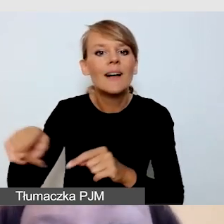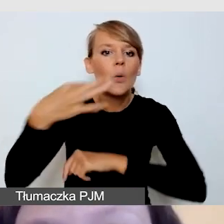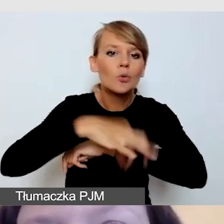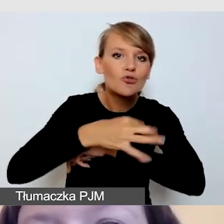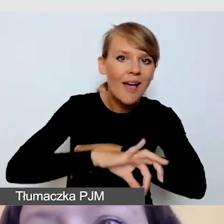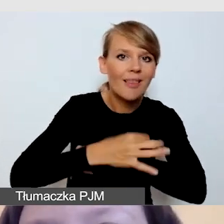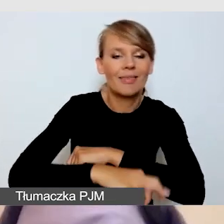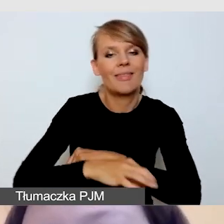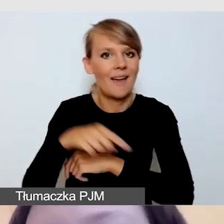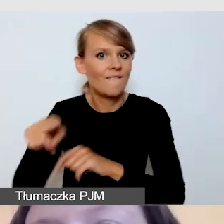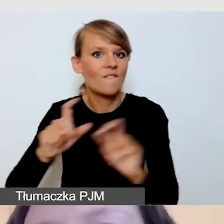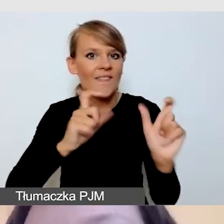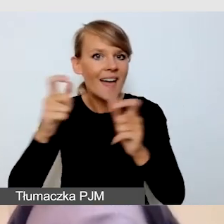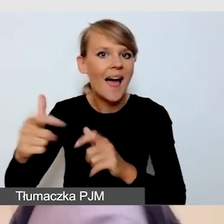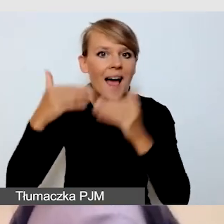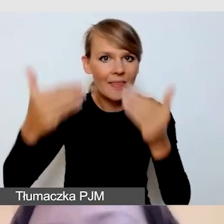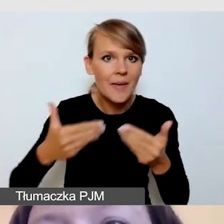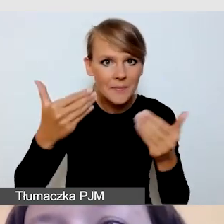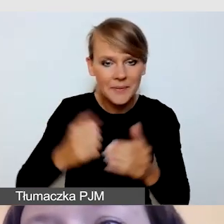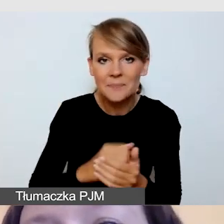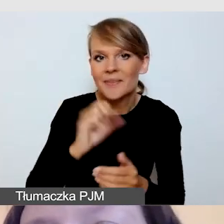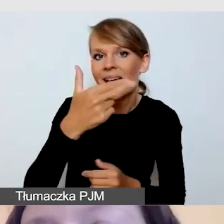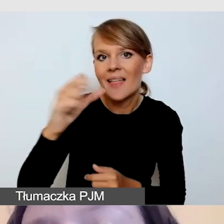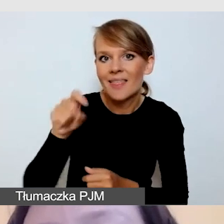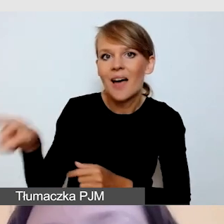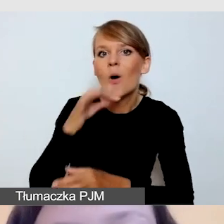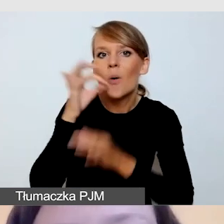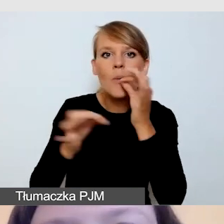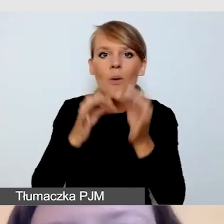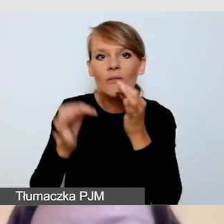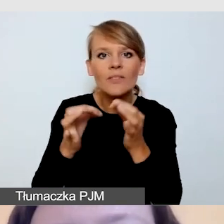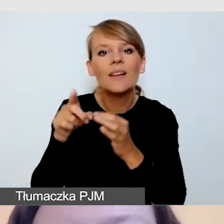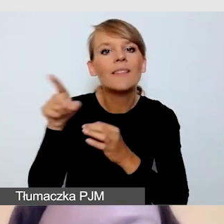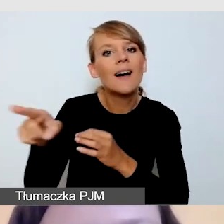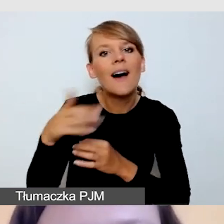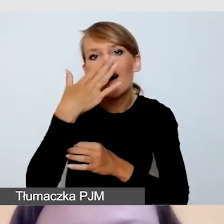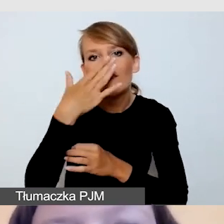jak dobrze realizuje się wydarzenia na Uniwersytecie Śląskim.